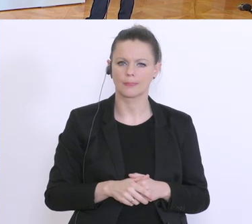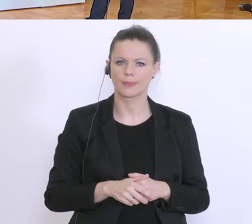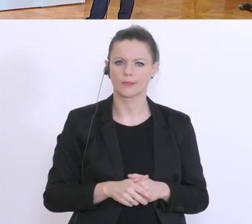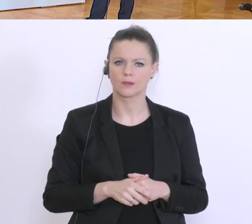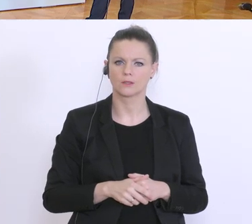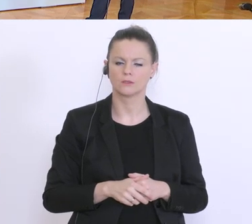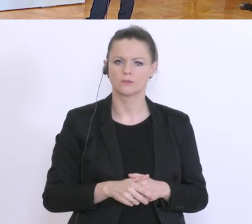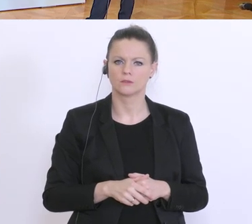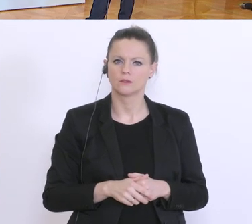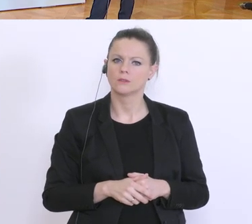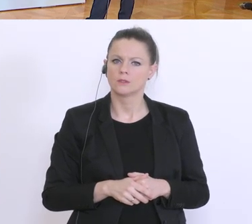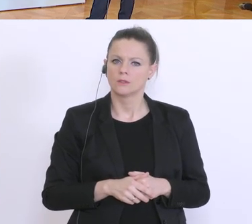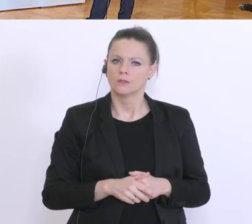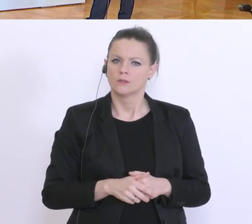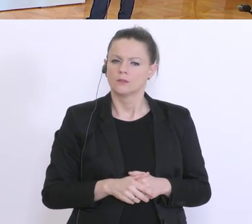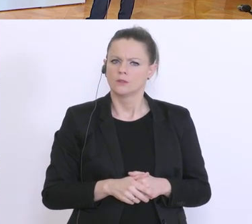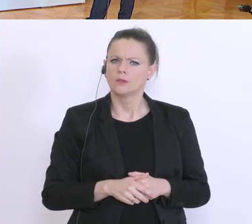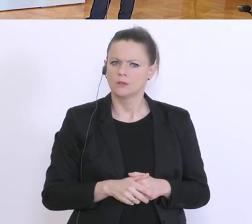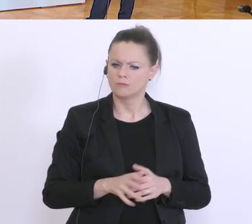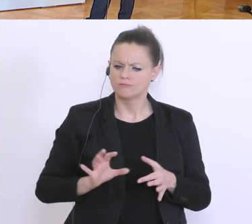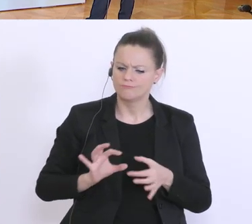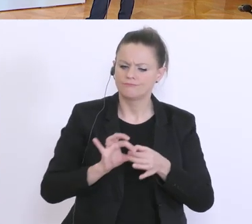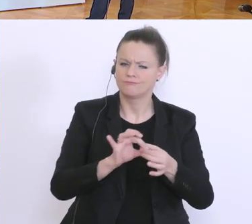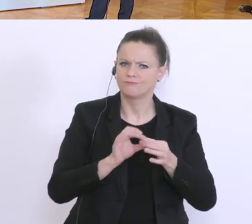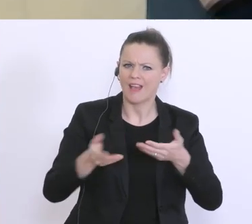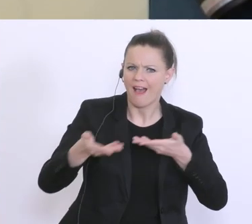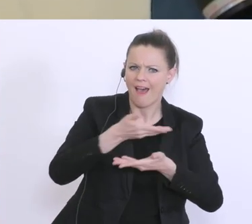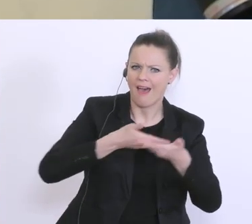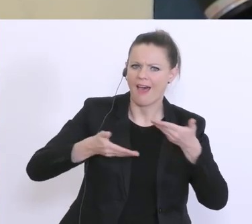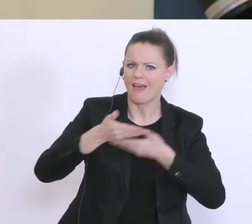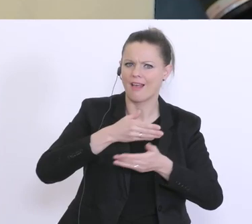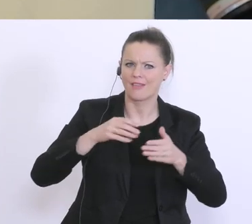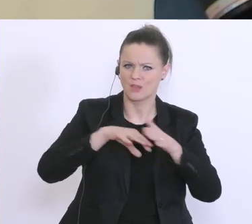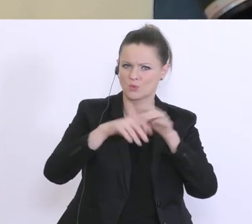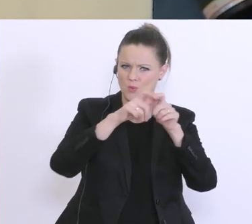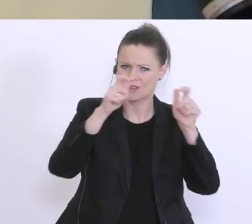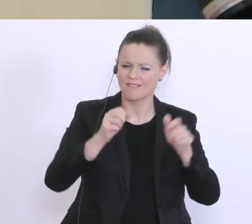Kollegen puncto Handelsunternehmen und Dinge des täglichen Bedarfs. Jetzt gibt’s ja nicht